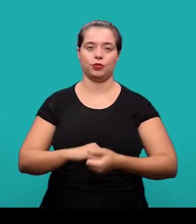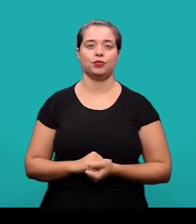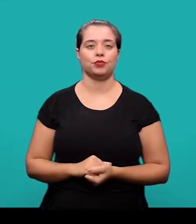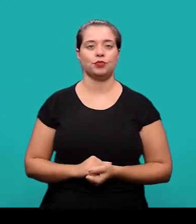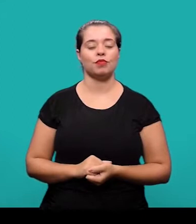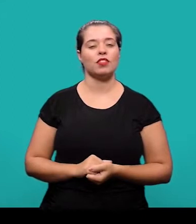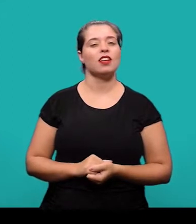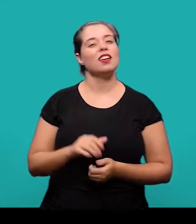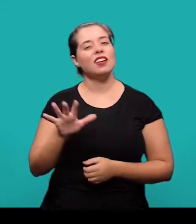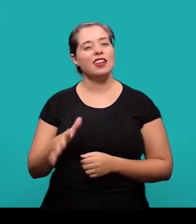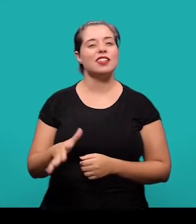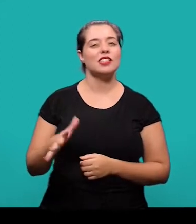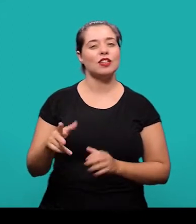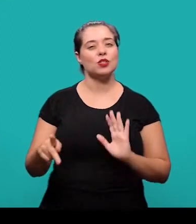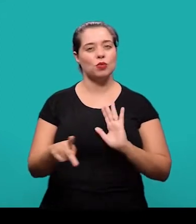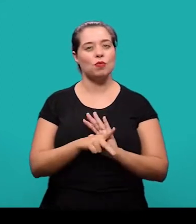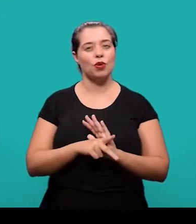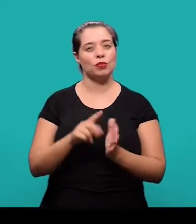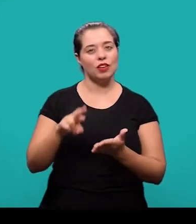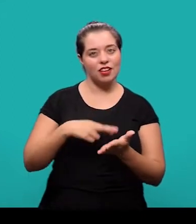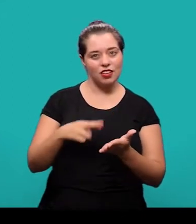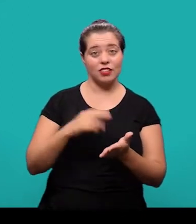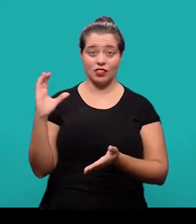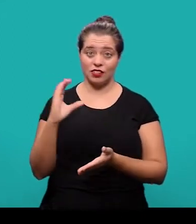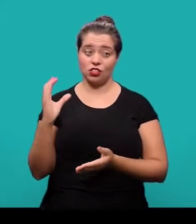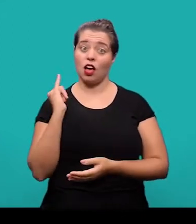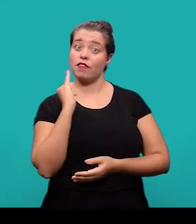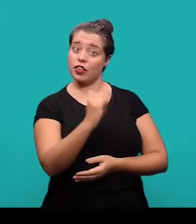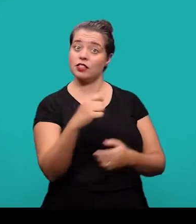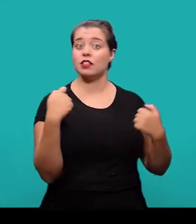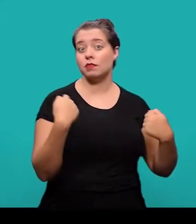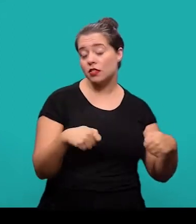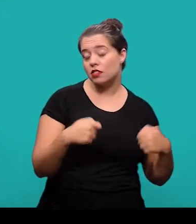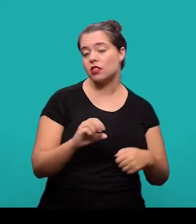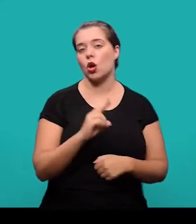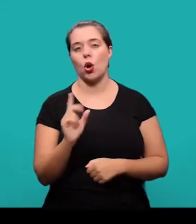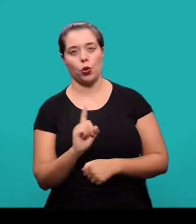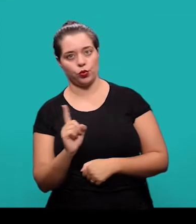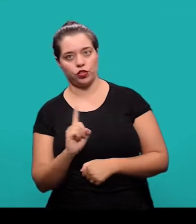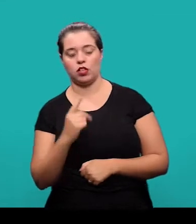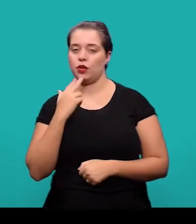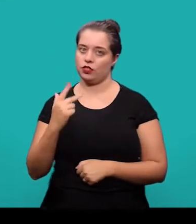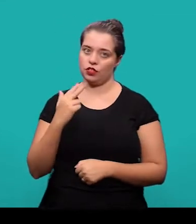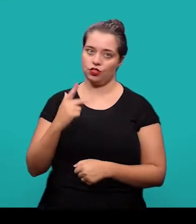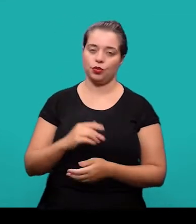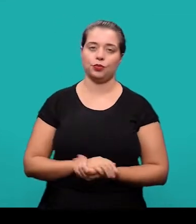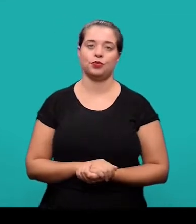Geralmente os próprios periódicos científicos informam se deve ser inserido o título em outro idioma ou não.